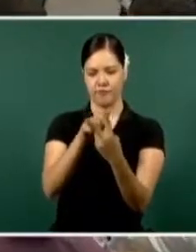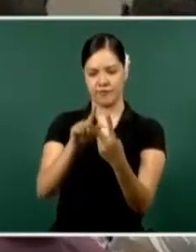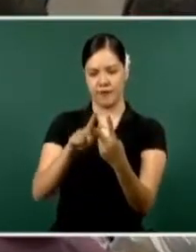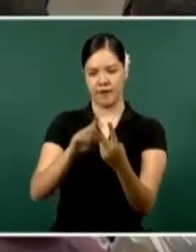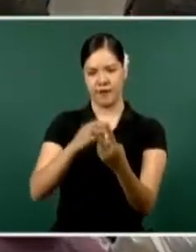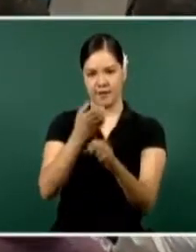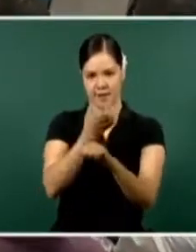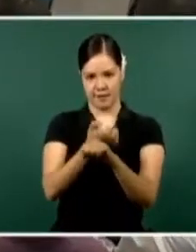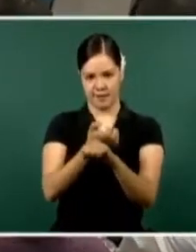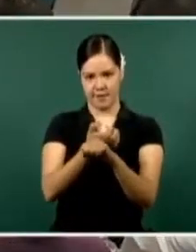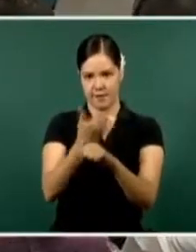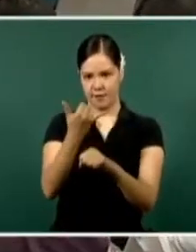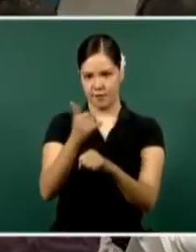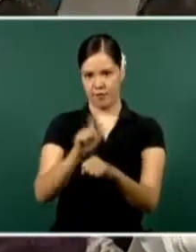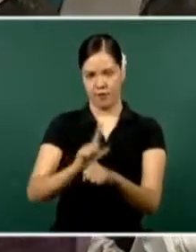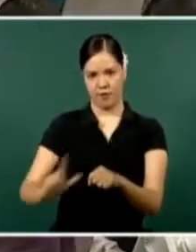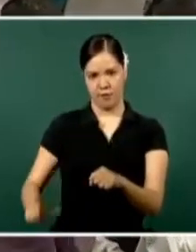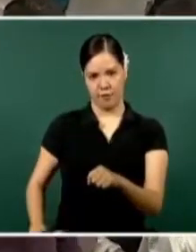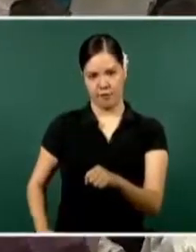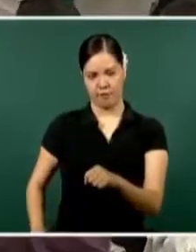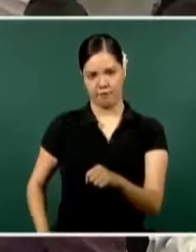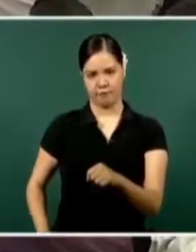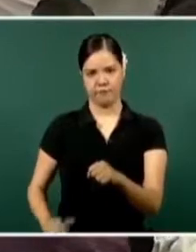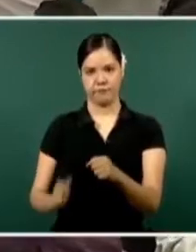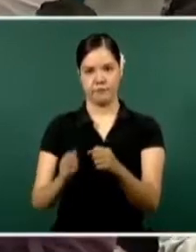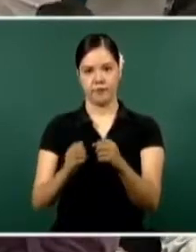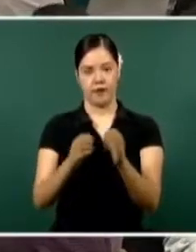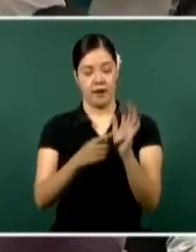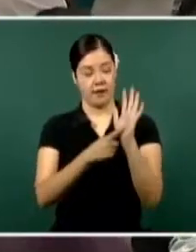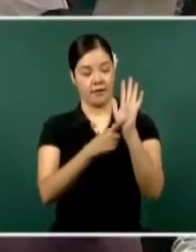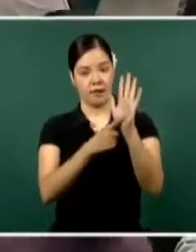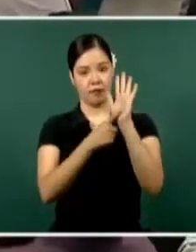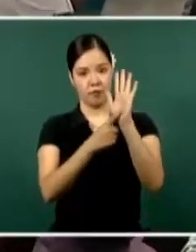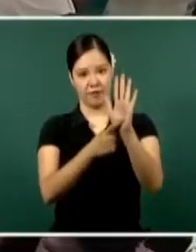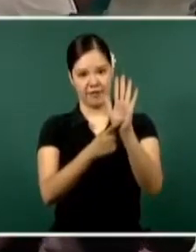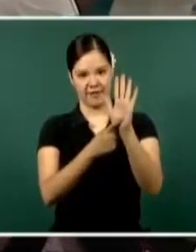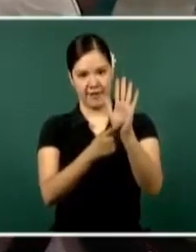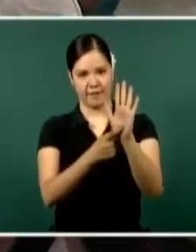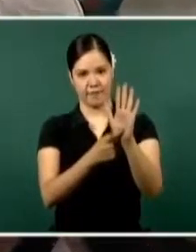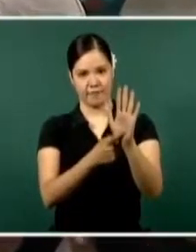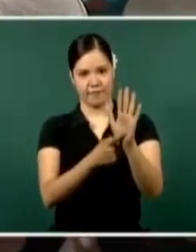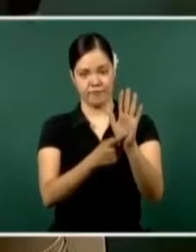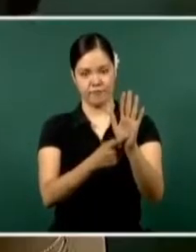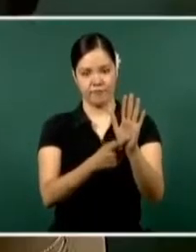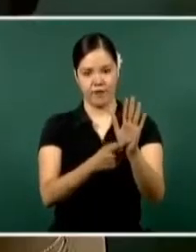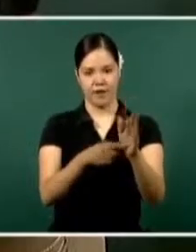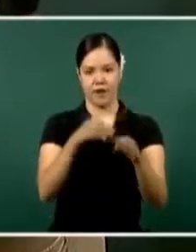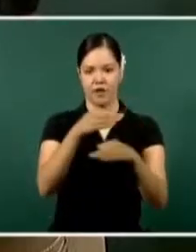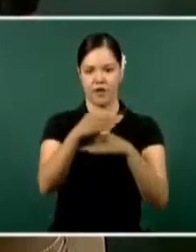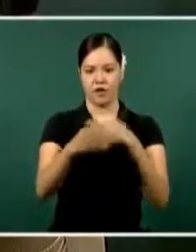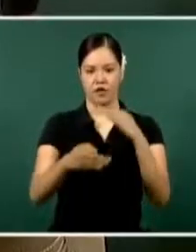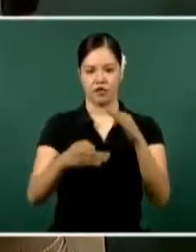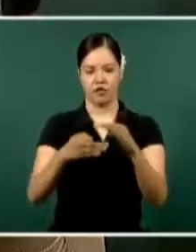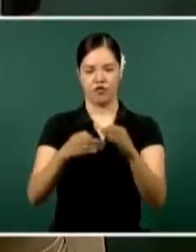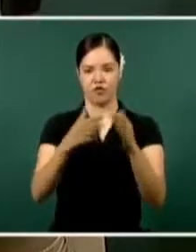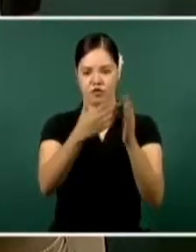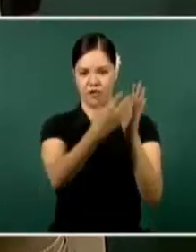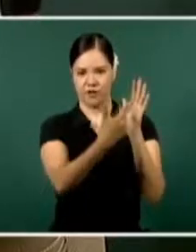en lo que tenemos de estadísticas del Secretariado Ejecutivo del Sistema Nacional de Seguridad Pública.